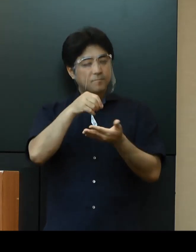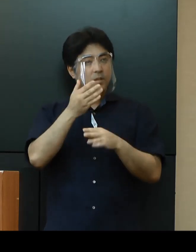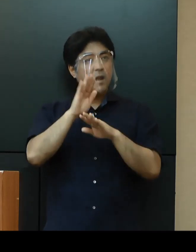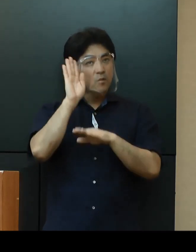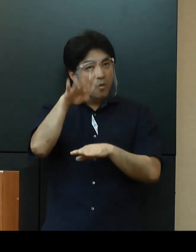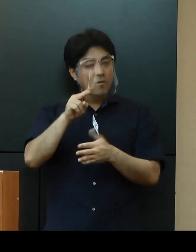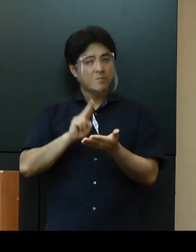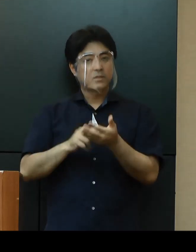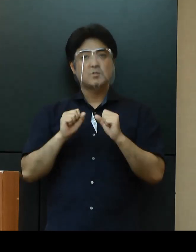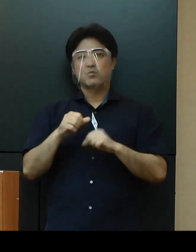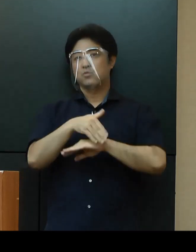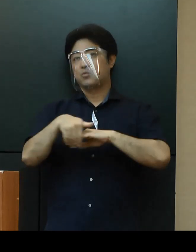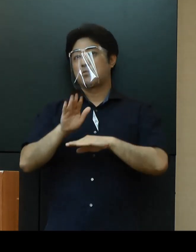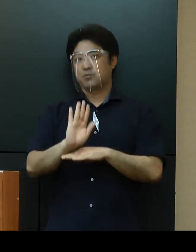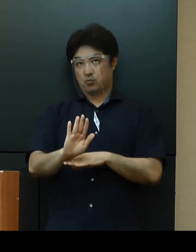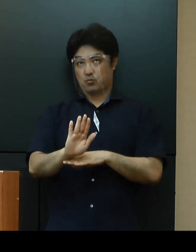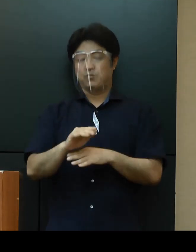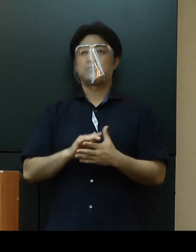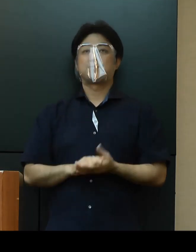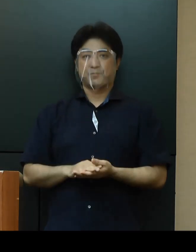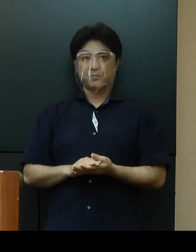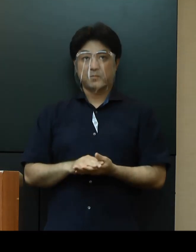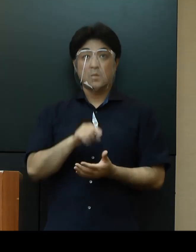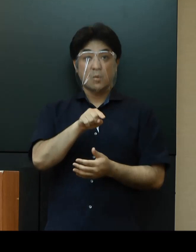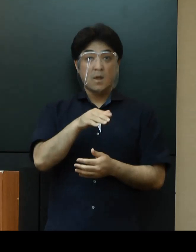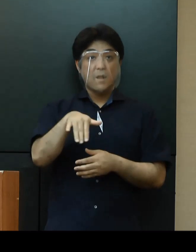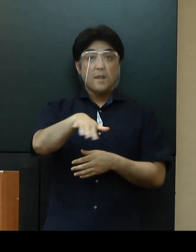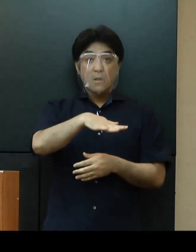今、その件については、市町村と確認中であります